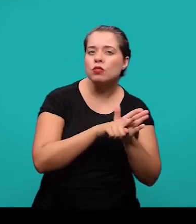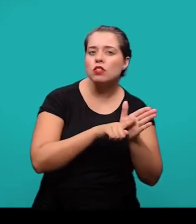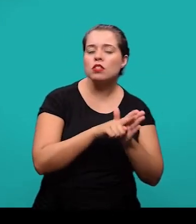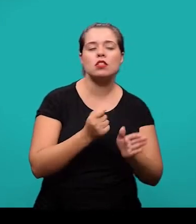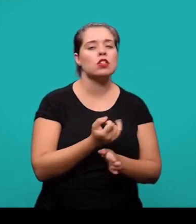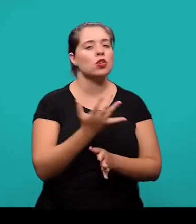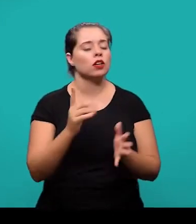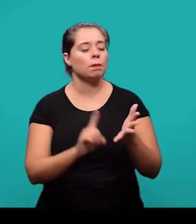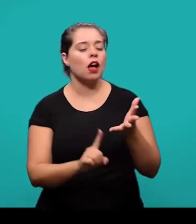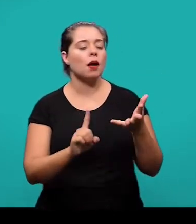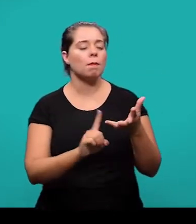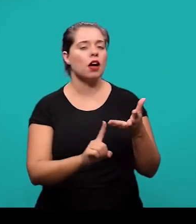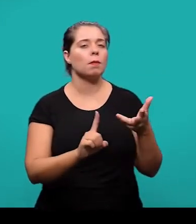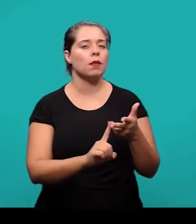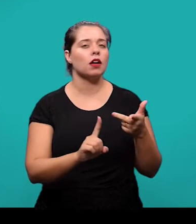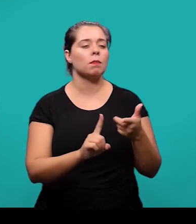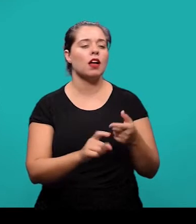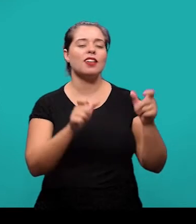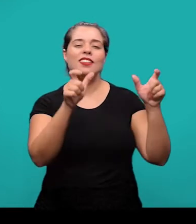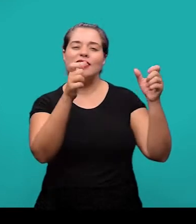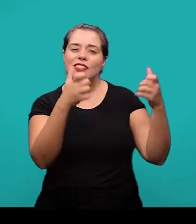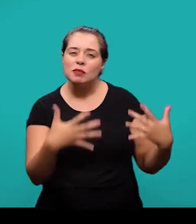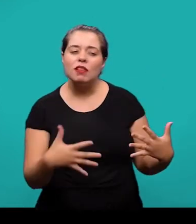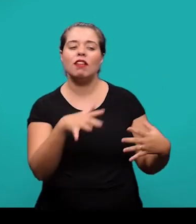e outros elementos que situam o tema do artigo que está sendo tratado.